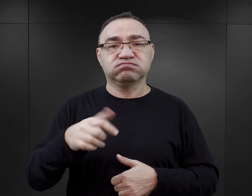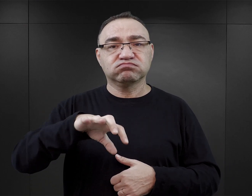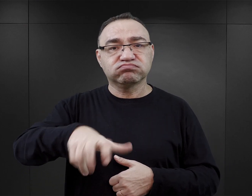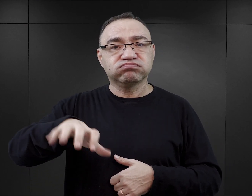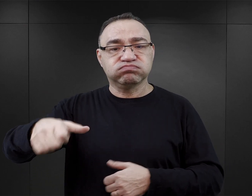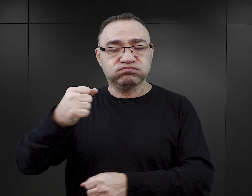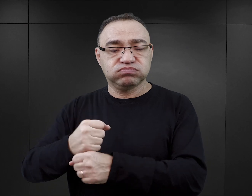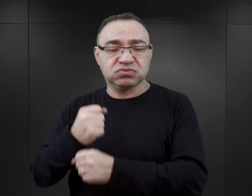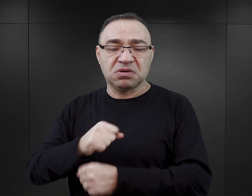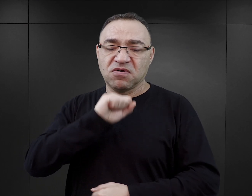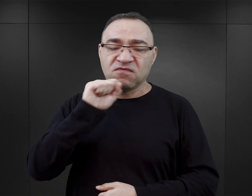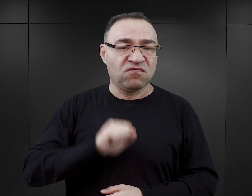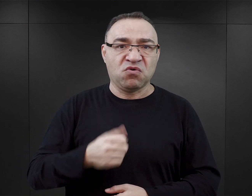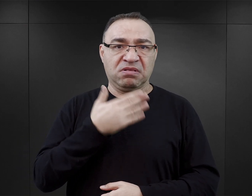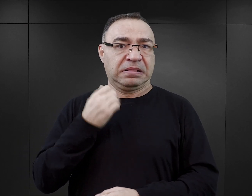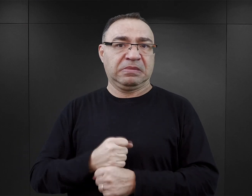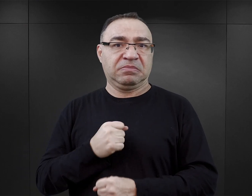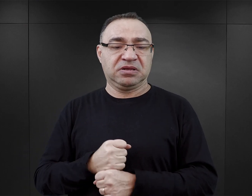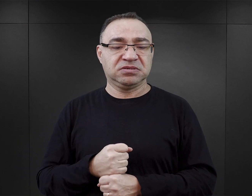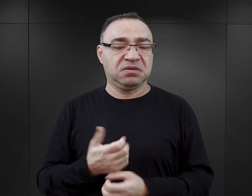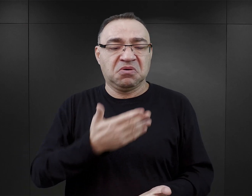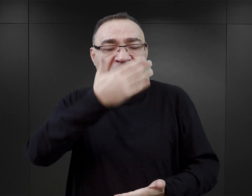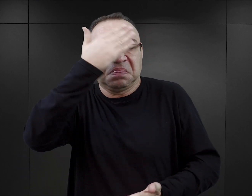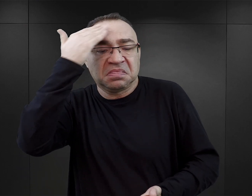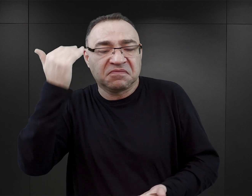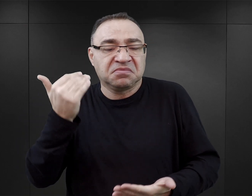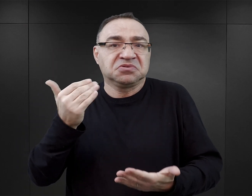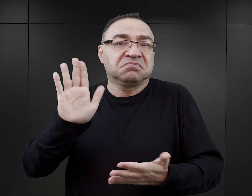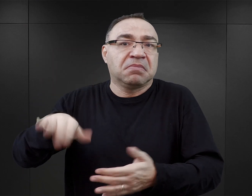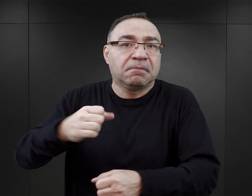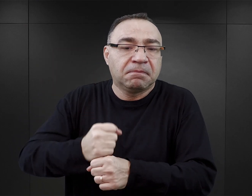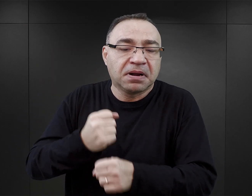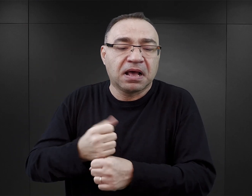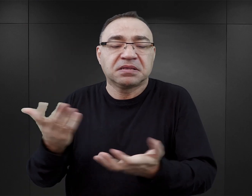Albo w ogóle nie pracują, albo się nie dowiadujemy o tym, czy pracują, gdzie.